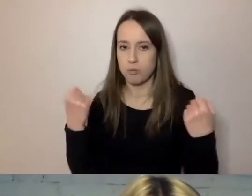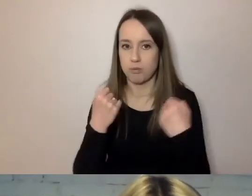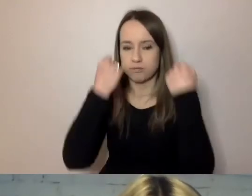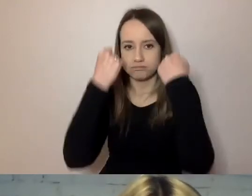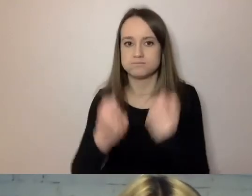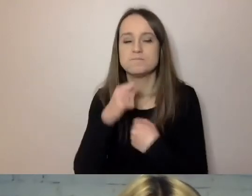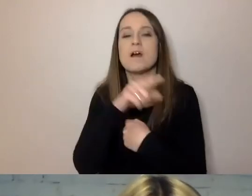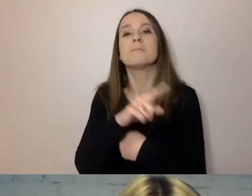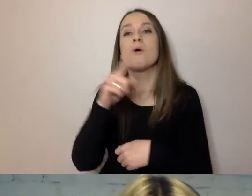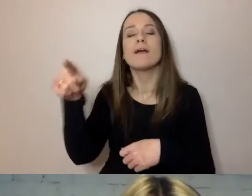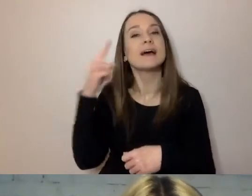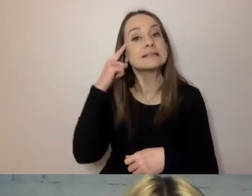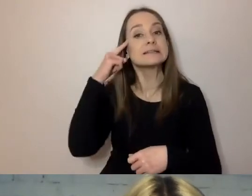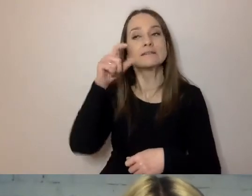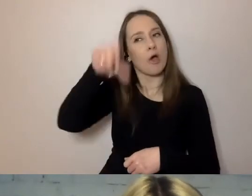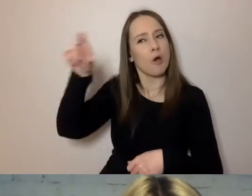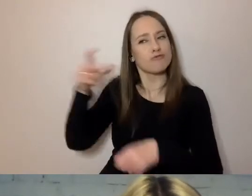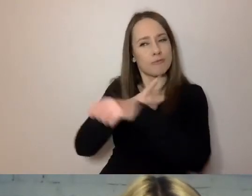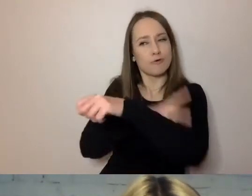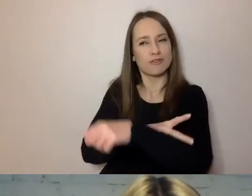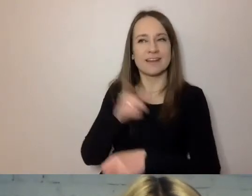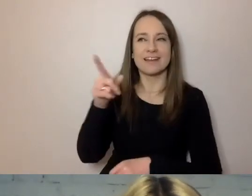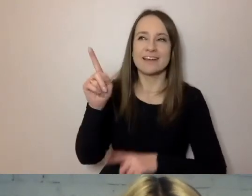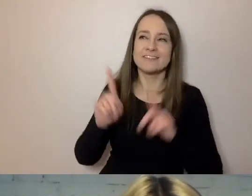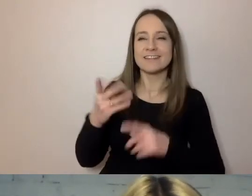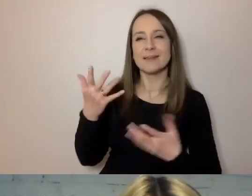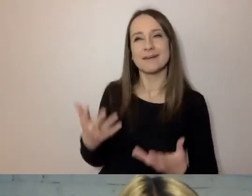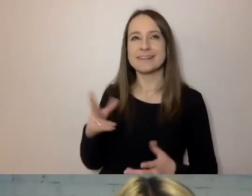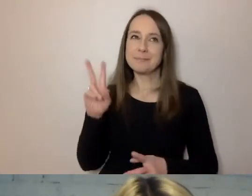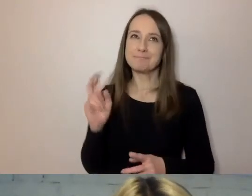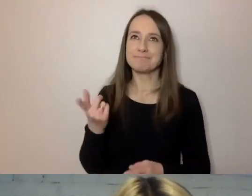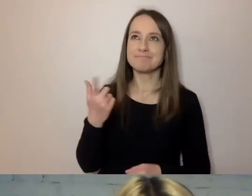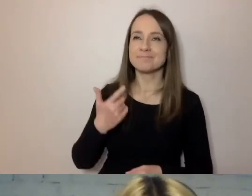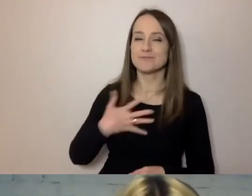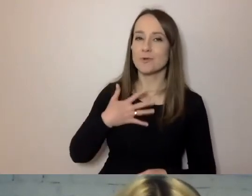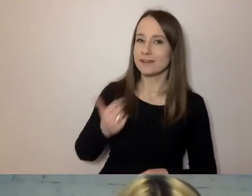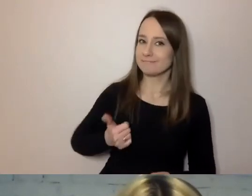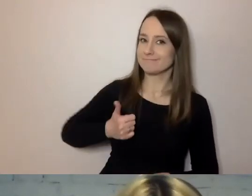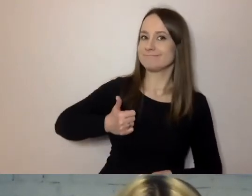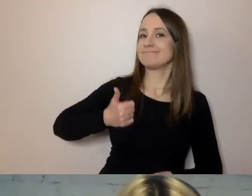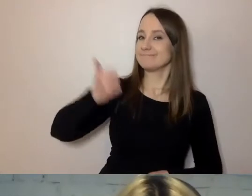Urzędnicy czasem chcą sobie dodać trochę wzrostu. Ja zasłaniam moje kwiatki, bo mam dużo centymetrów,